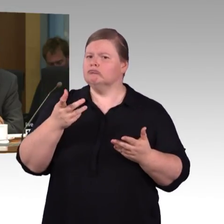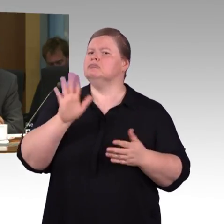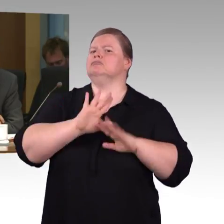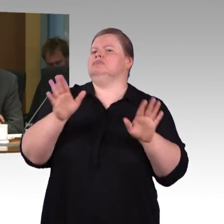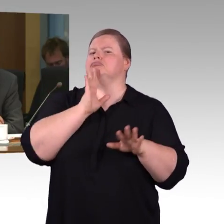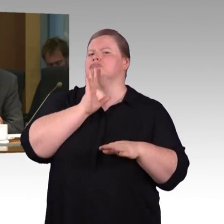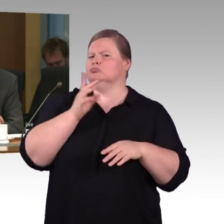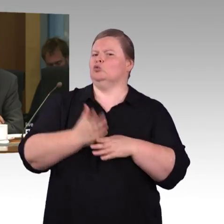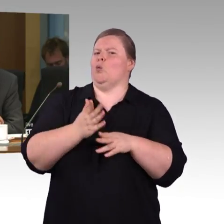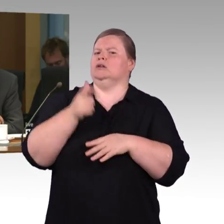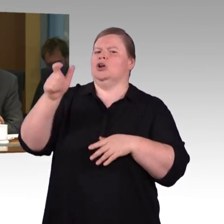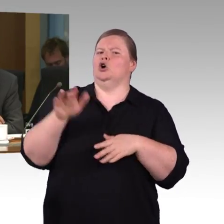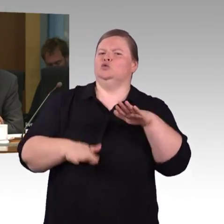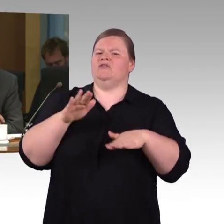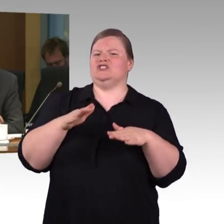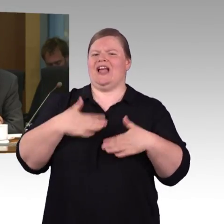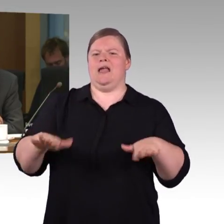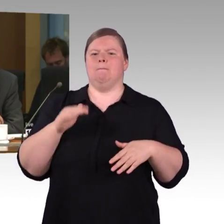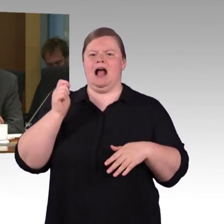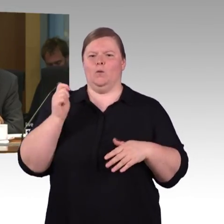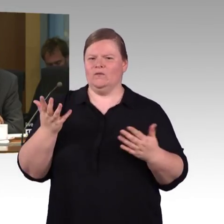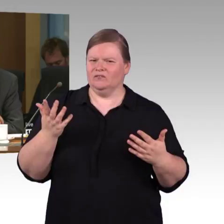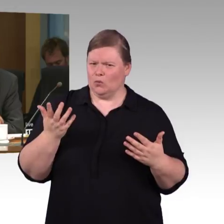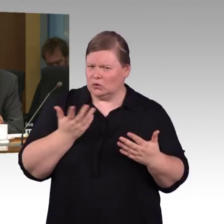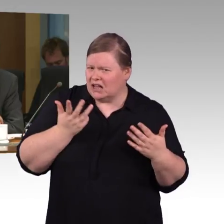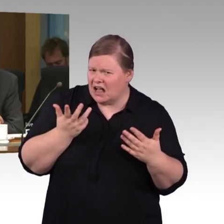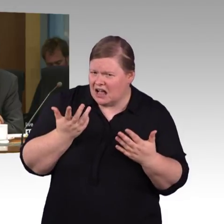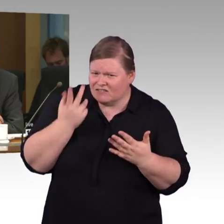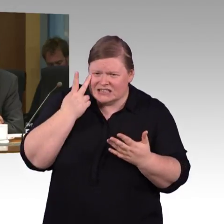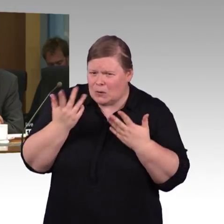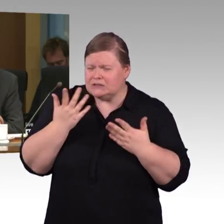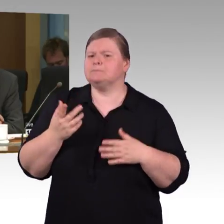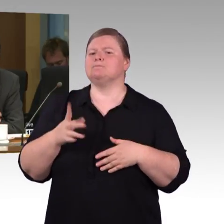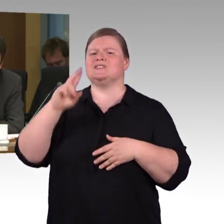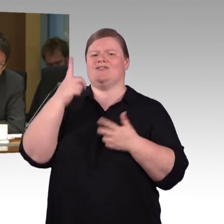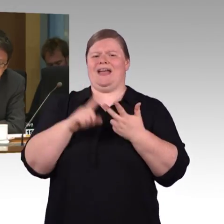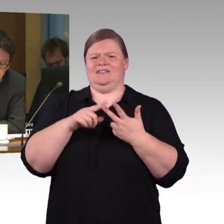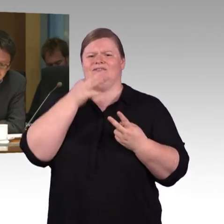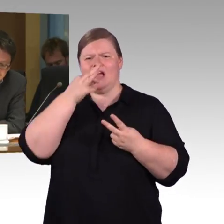wann mit einer Veröffentlichung der App zu rechnen ist? Vielen Dank.